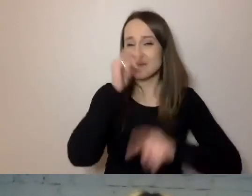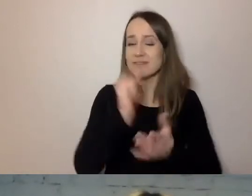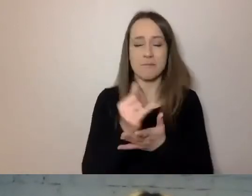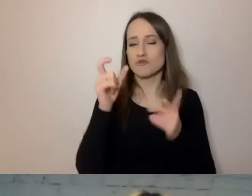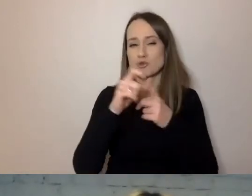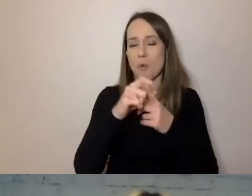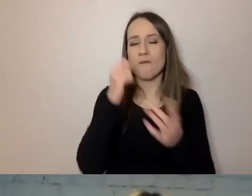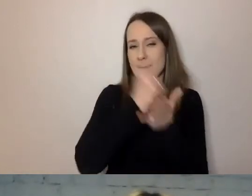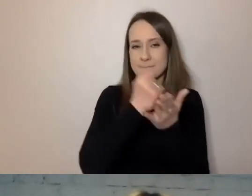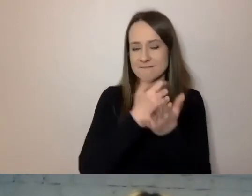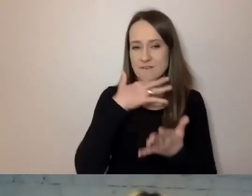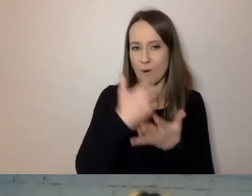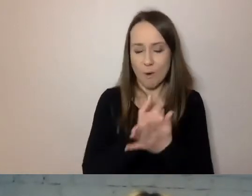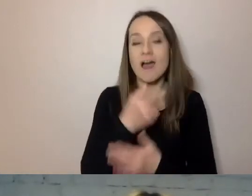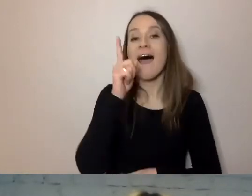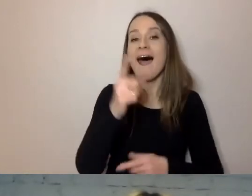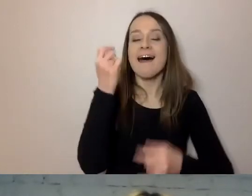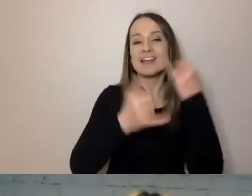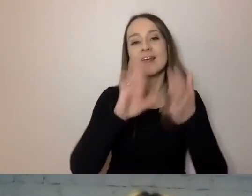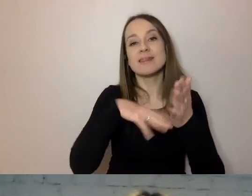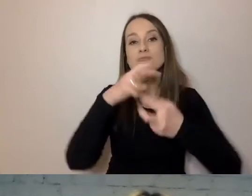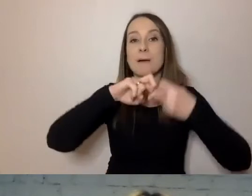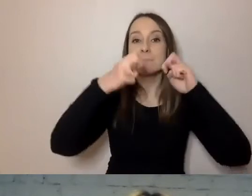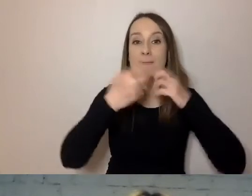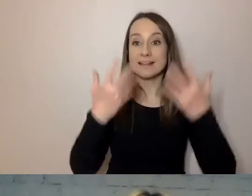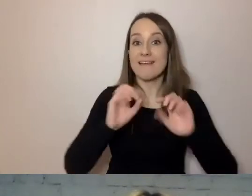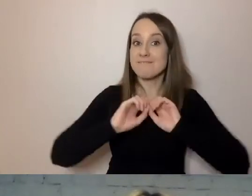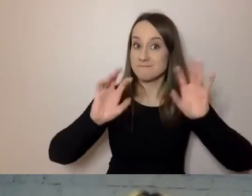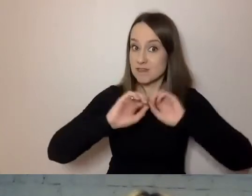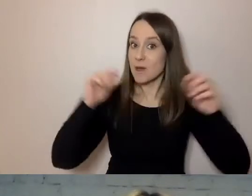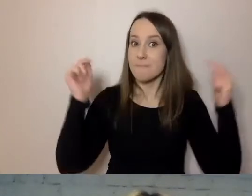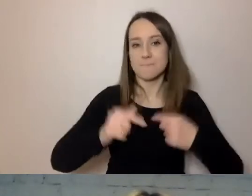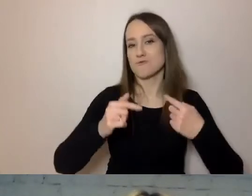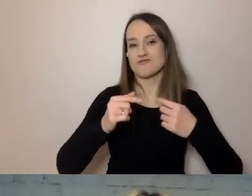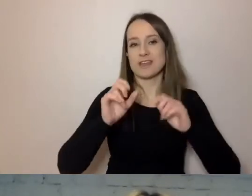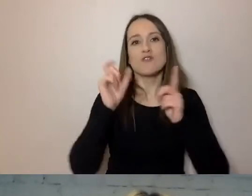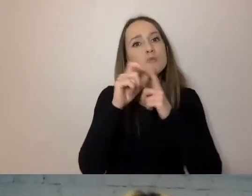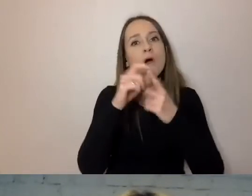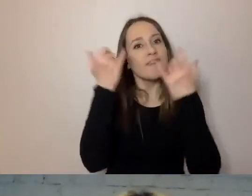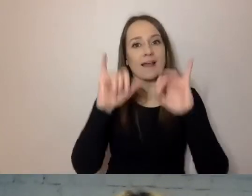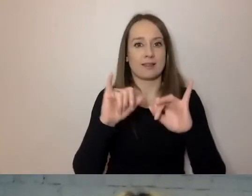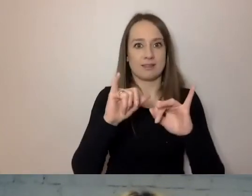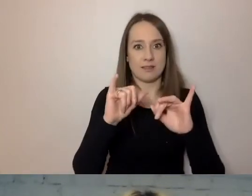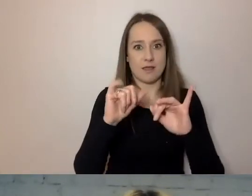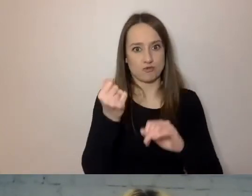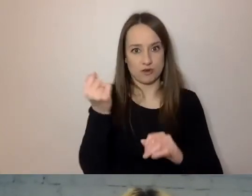A jeśli chce wytłumaczyć jakiś problem, musi to zrobić innymi słowami. Więc musimy przekaz dostosowywać.